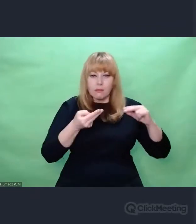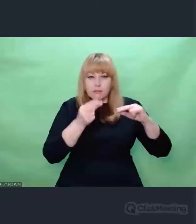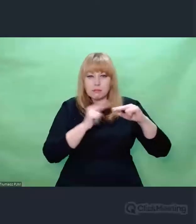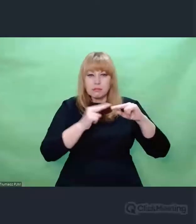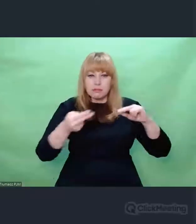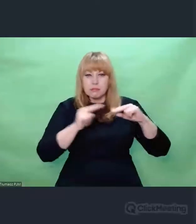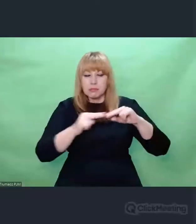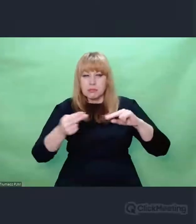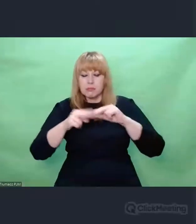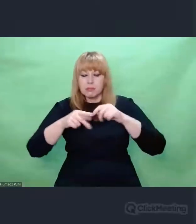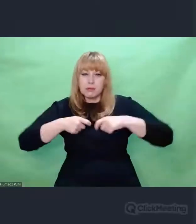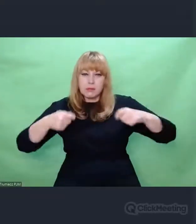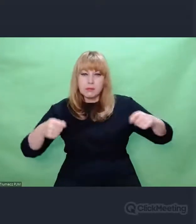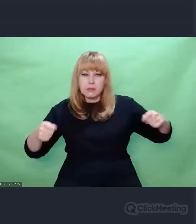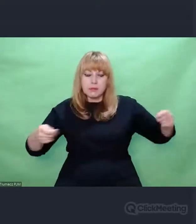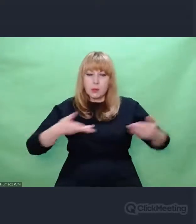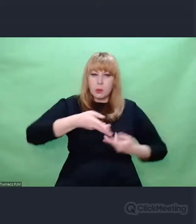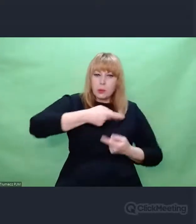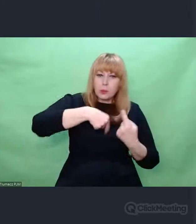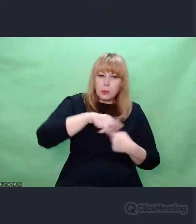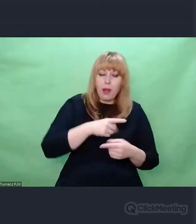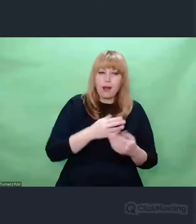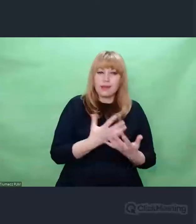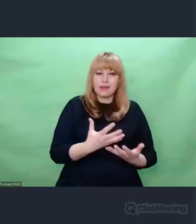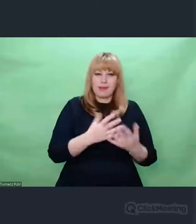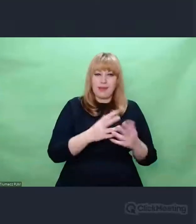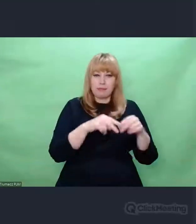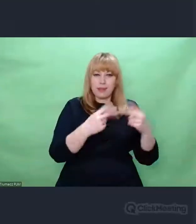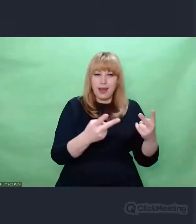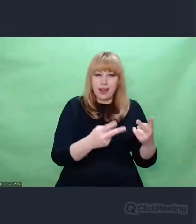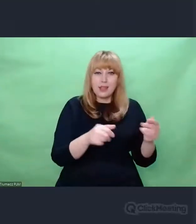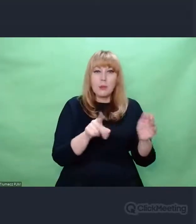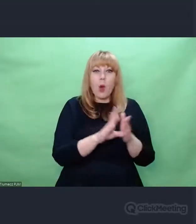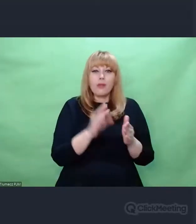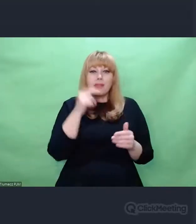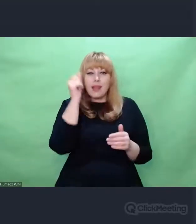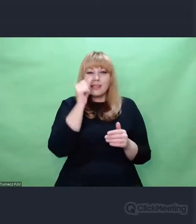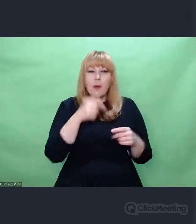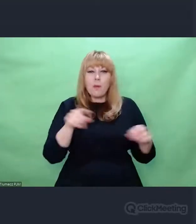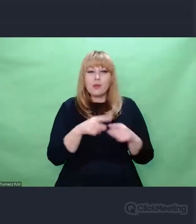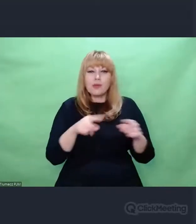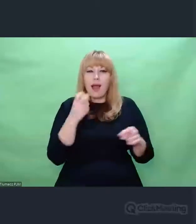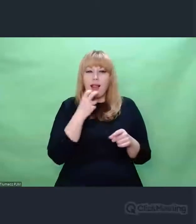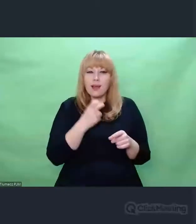przez największe autorytety muzyki elektronicznej XX w. Stał się artystą,